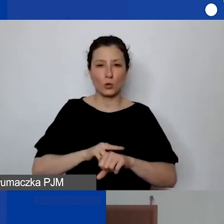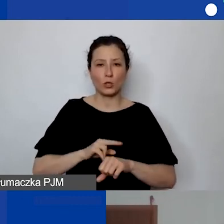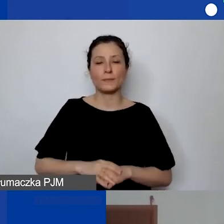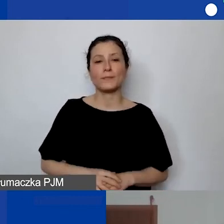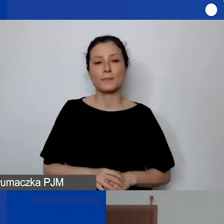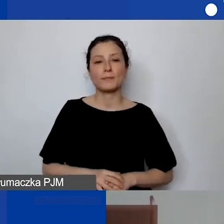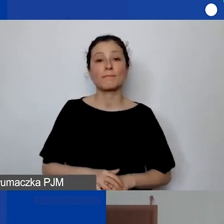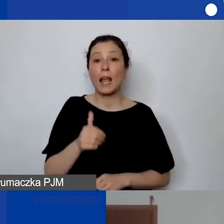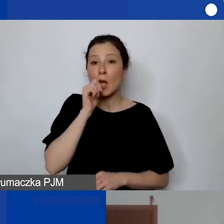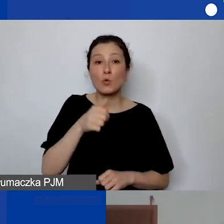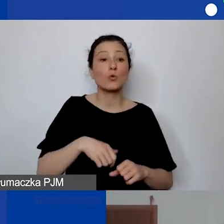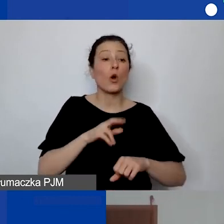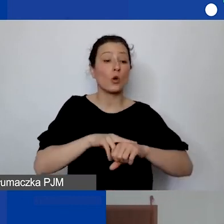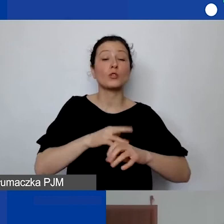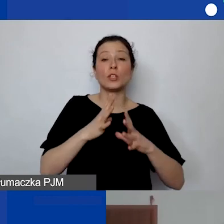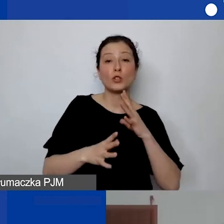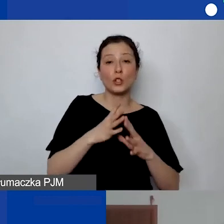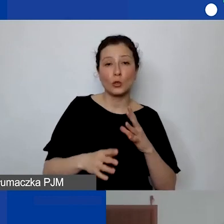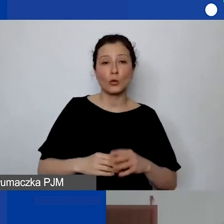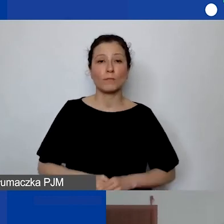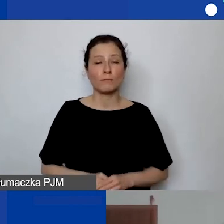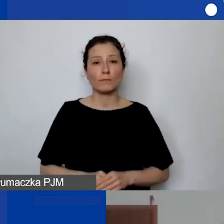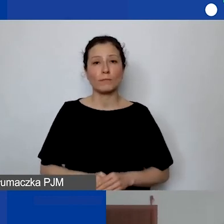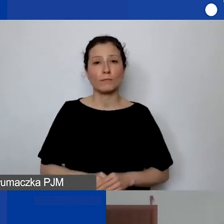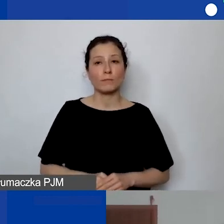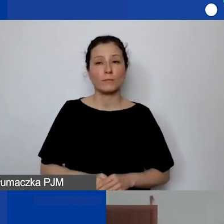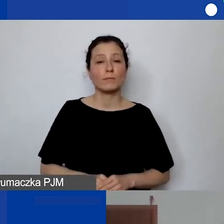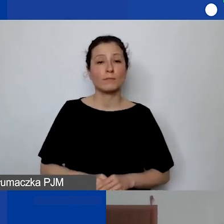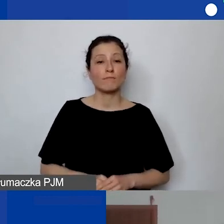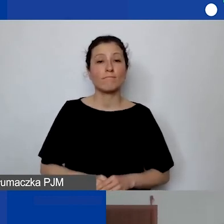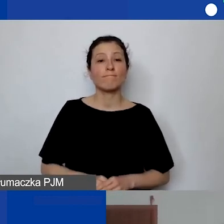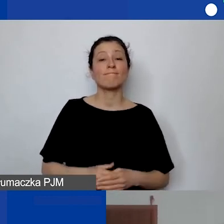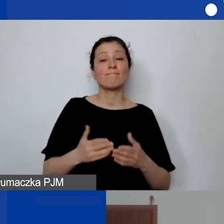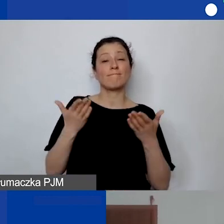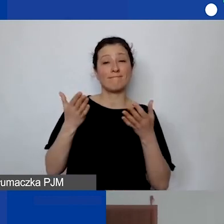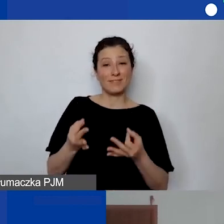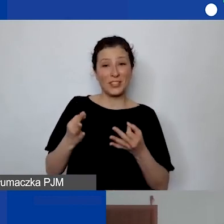Jutro o godzinie 10.00 będzie nasza dzisiejsza ekspertka Dorota,